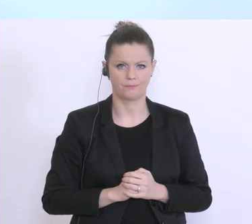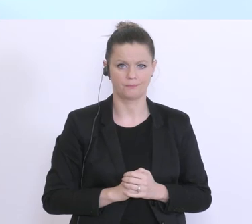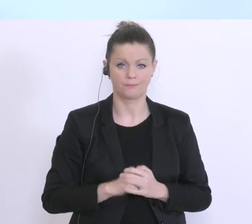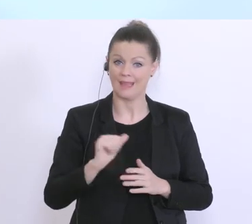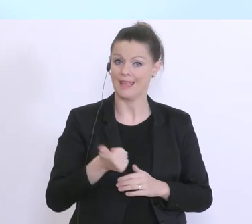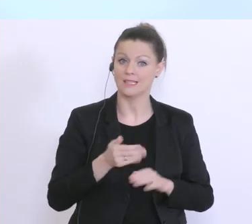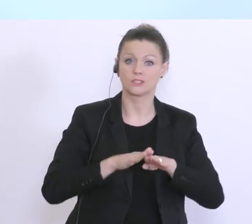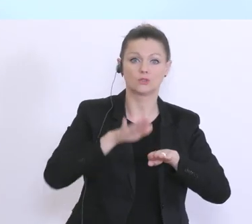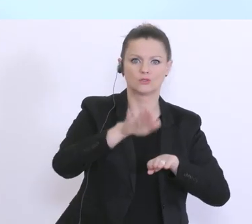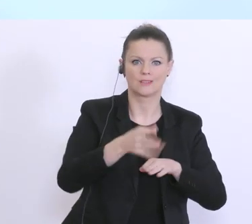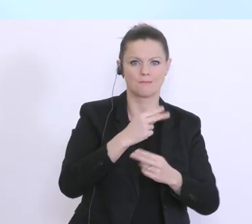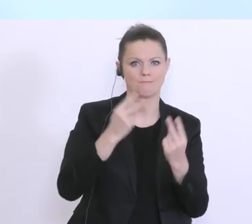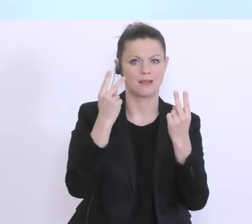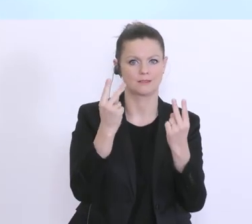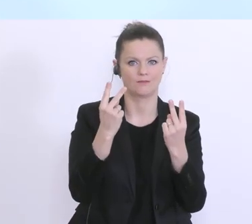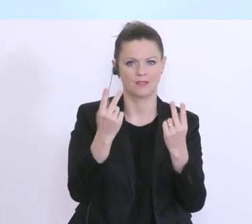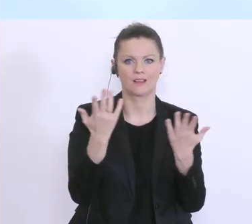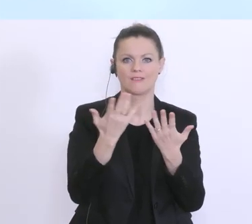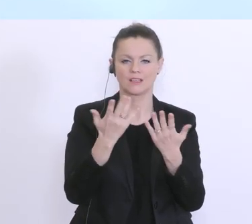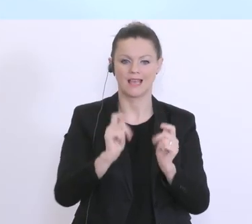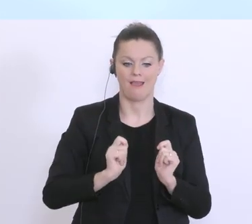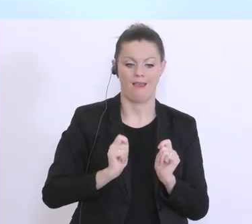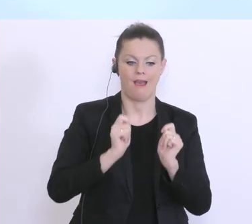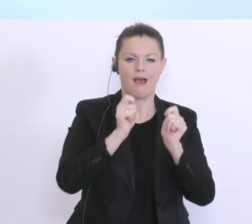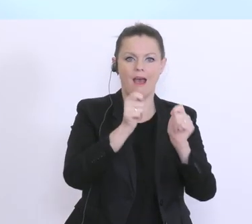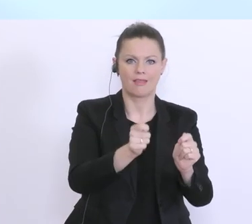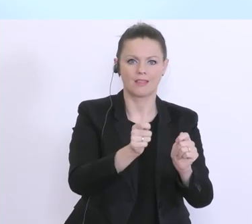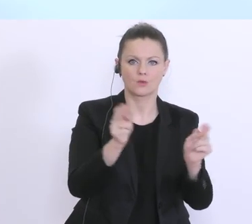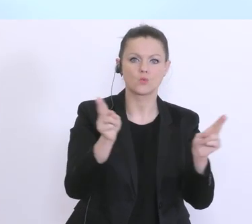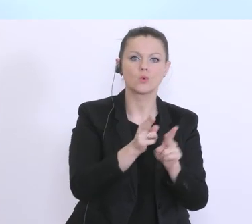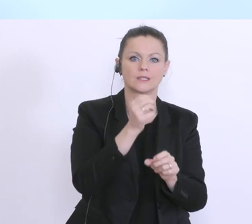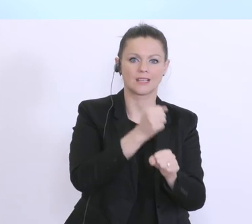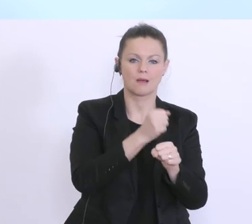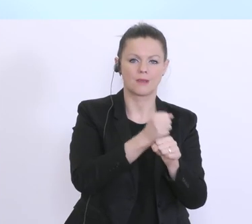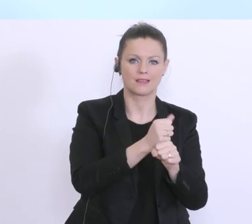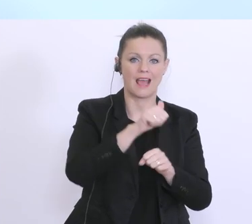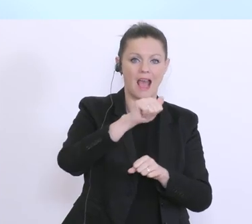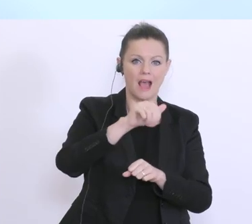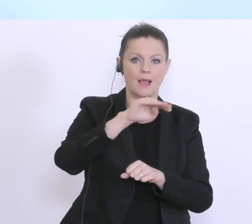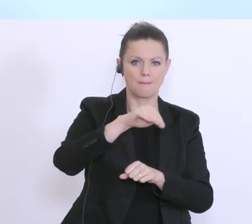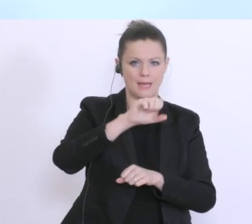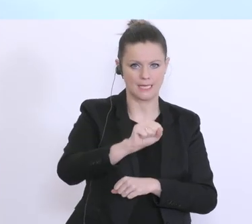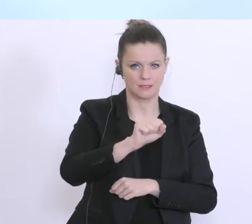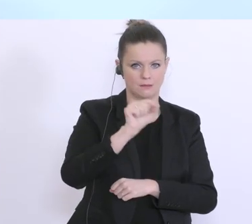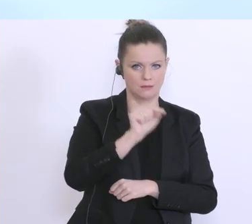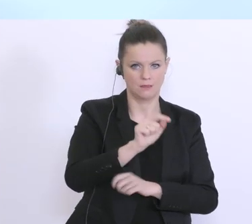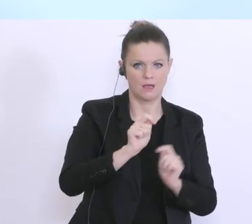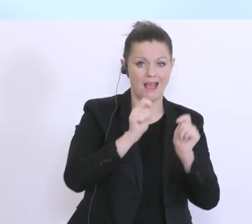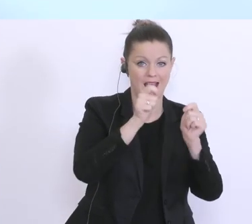wichtigste einmal, dass ist die Antragsstellung auf Kurzarbeit beim AMS. Das AMS prüft diesen